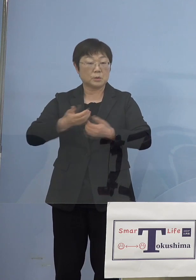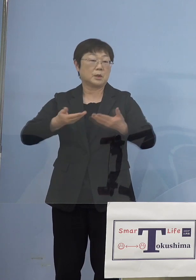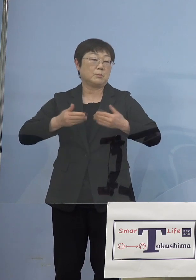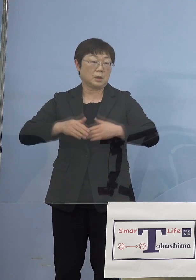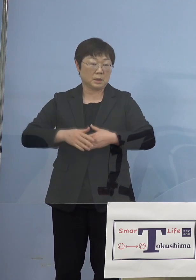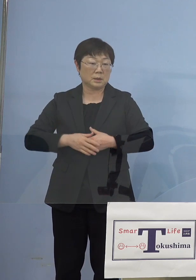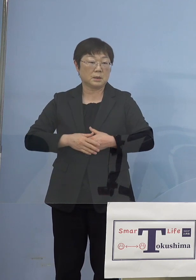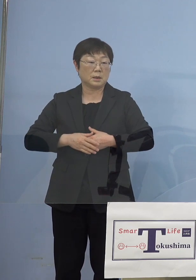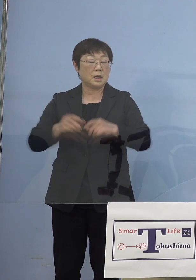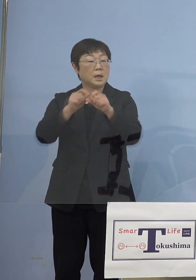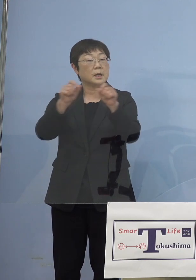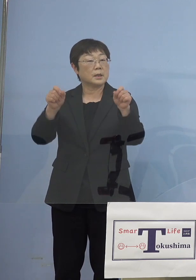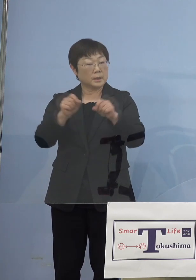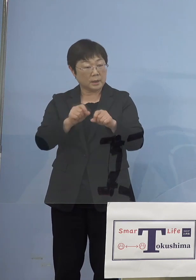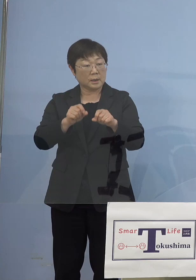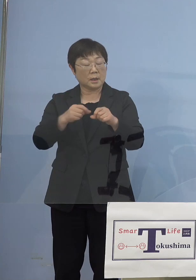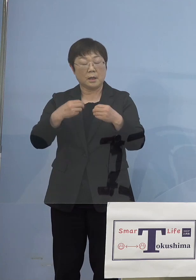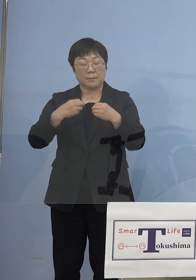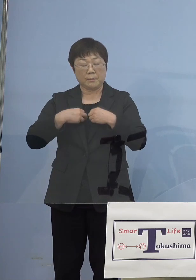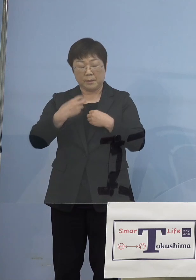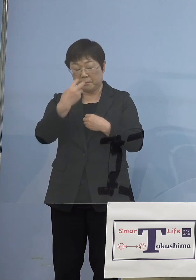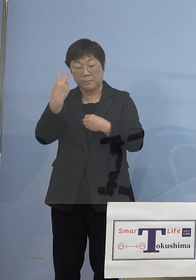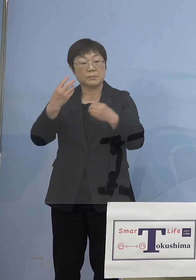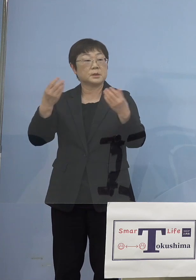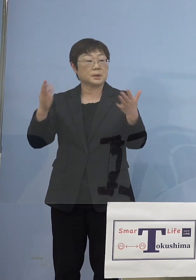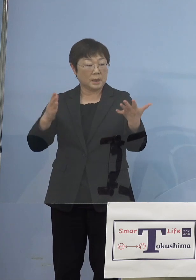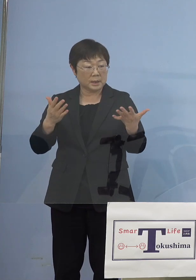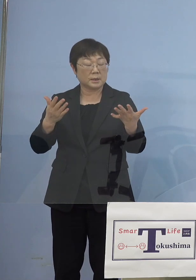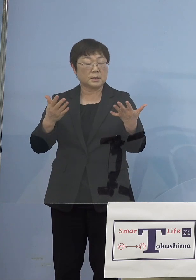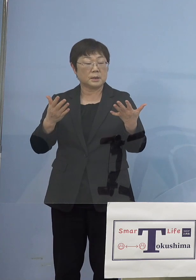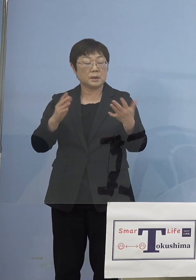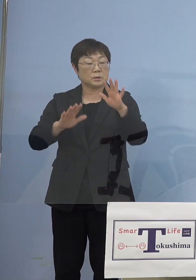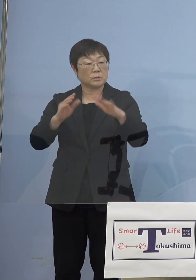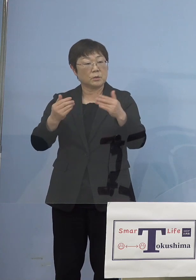結果として陽性者が出なかった ということになるのではないかと